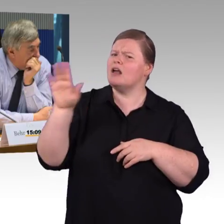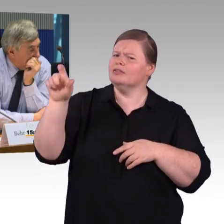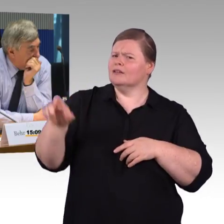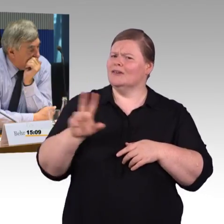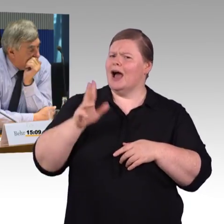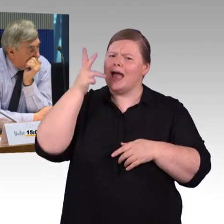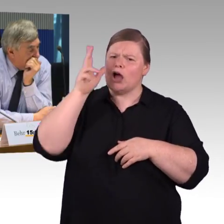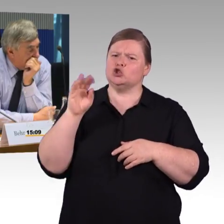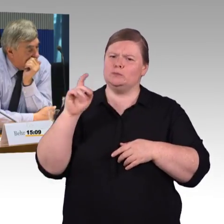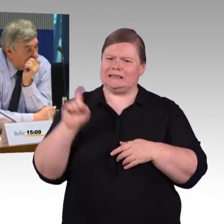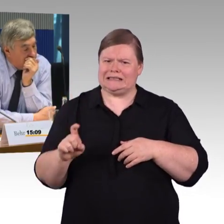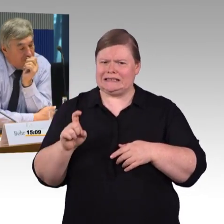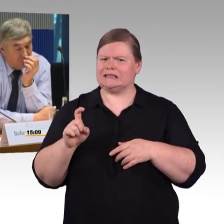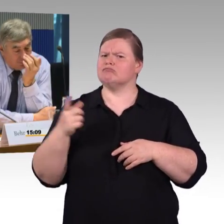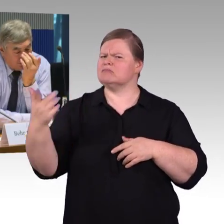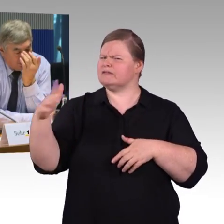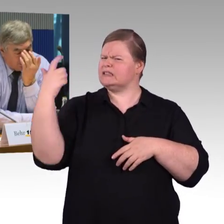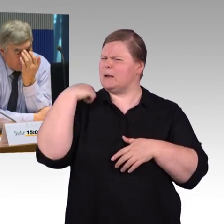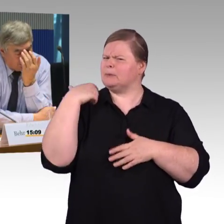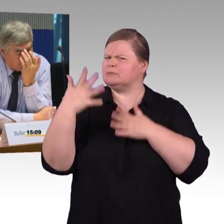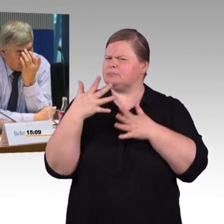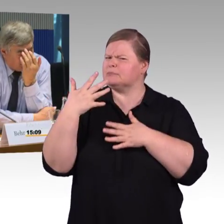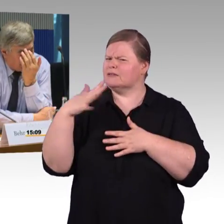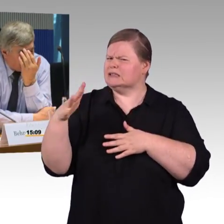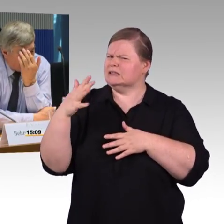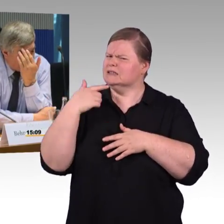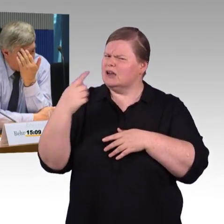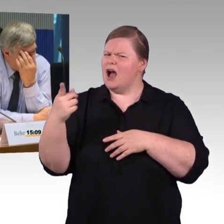haben wir immer eine Reise vorgegeben, die eine günstige Zeit hat,